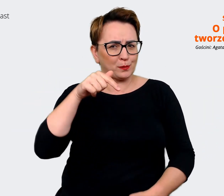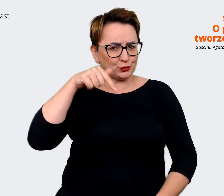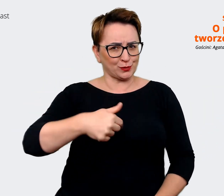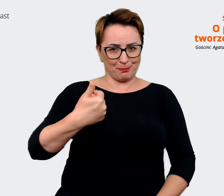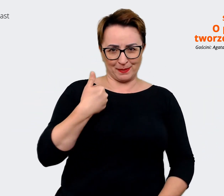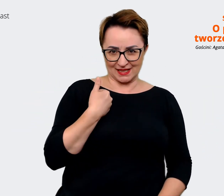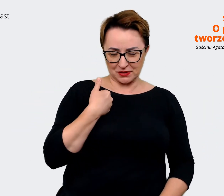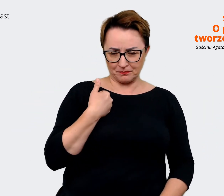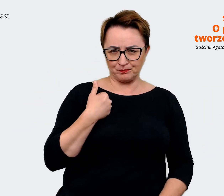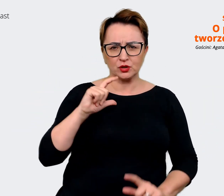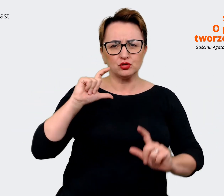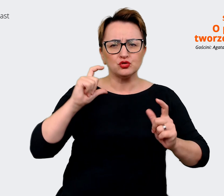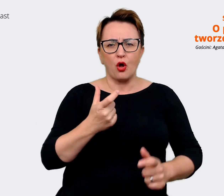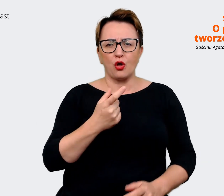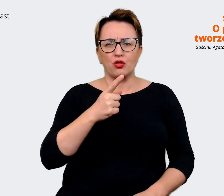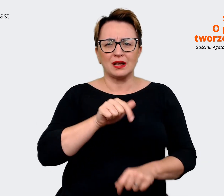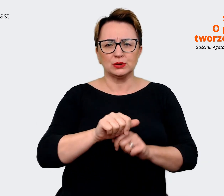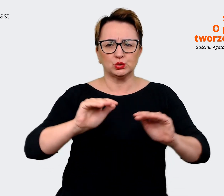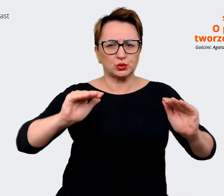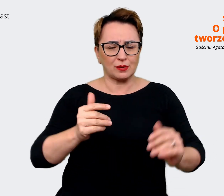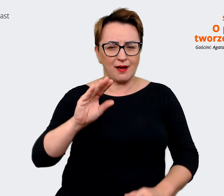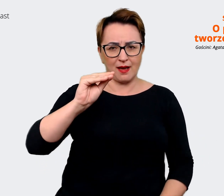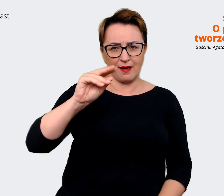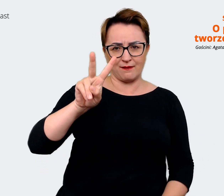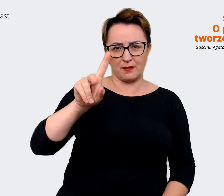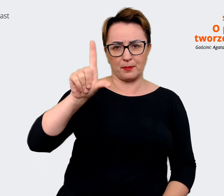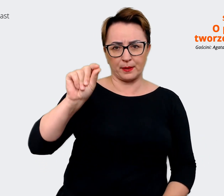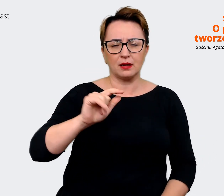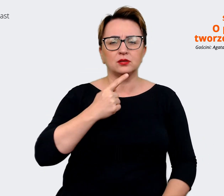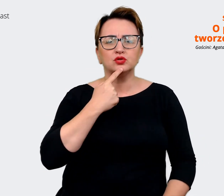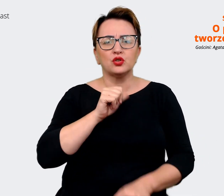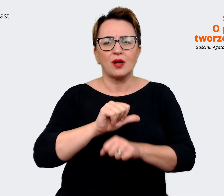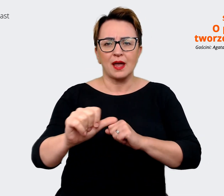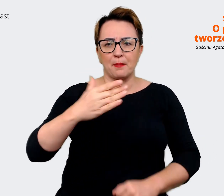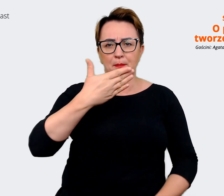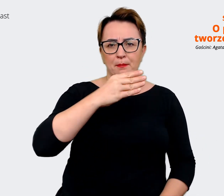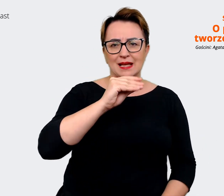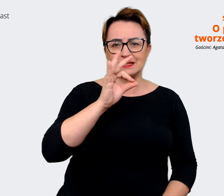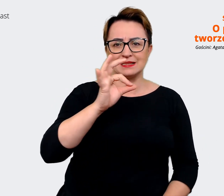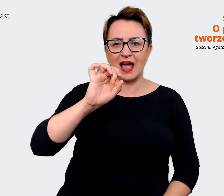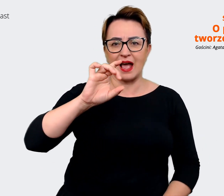Co kryje się za skrótem EVP? Jak wiążą się z tym procesem takie hasła jak message house manifest,